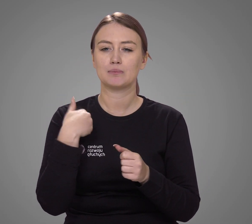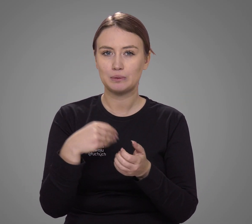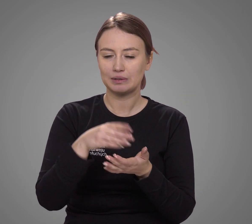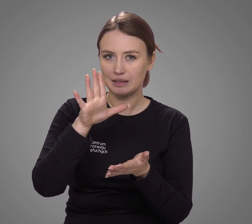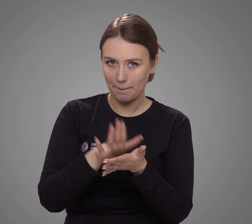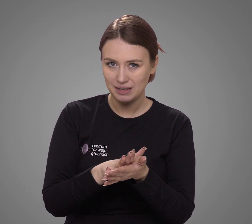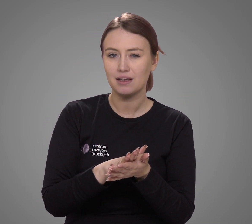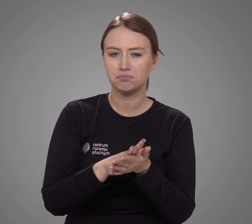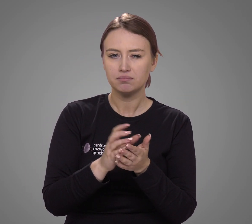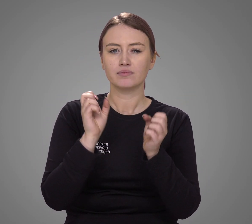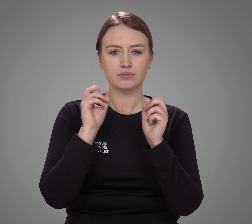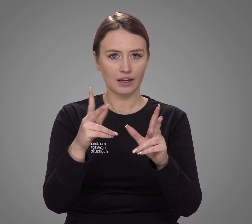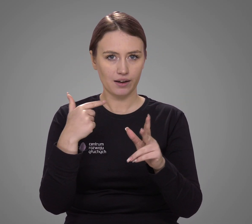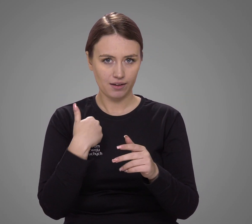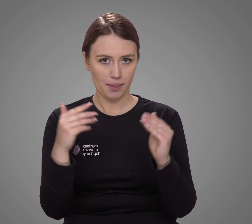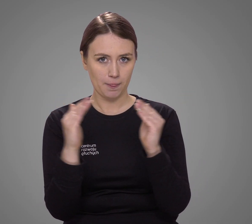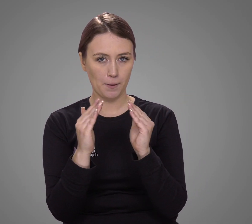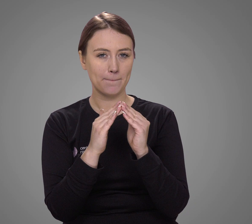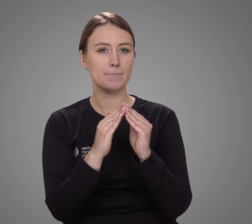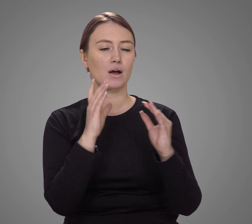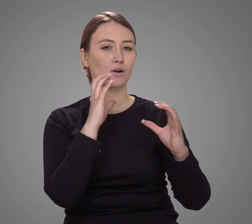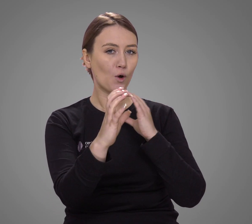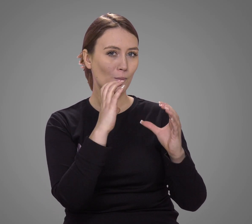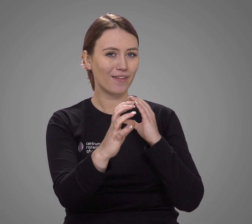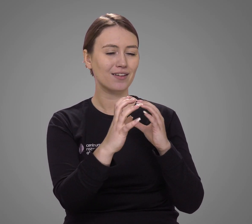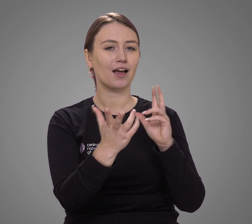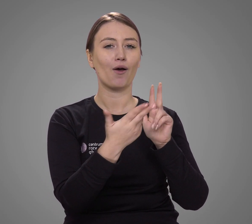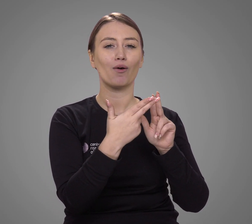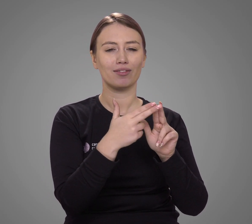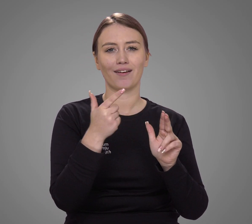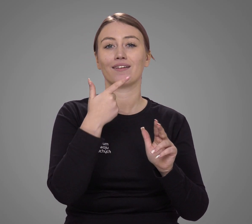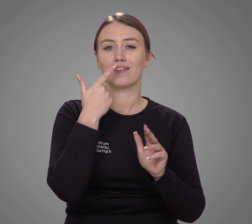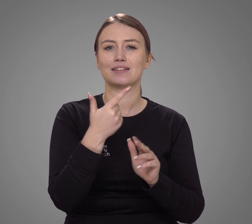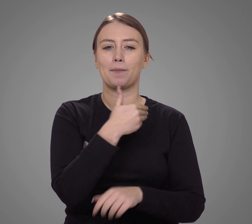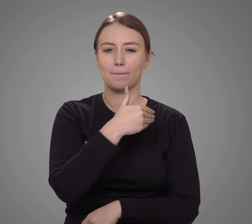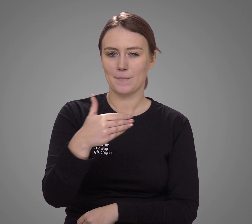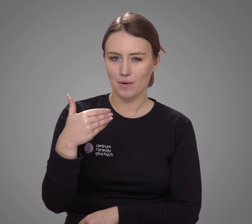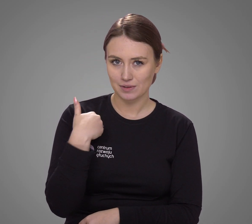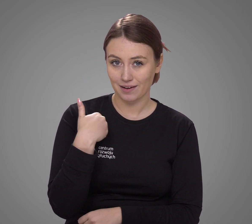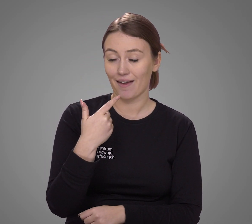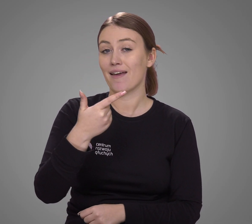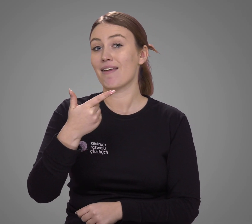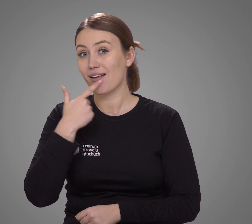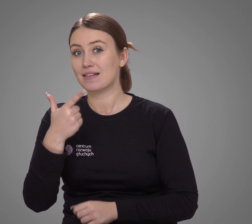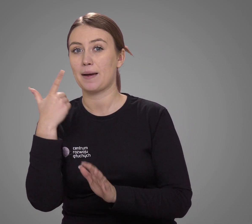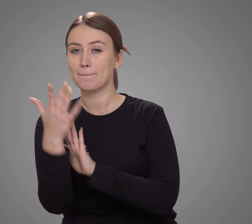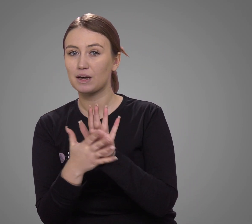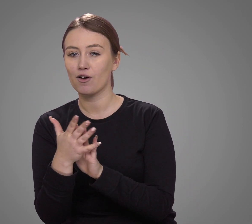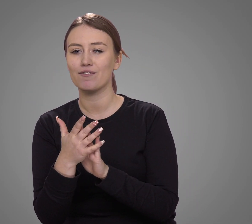w spisie powszechnym zadeklarowała, że w domu komunikuje się w języku polskim i języku migowym